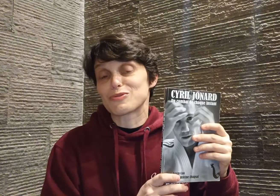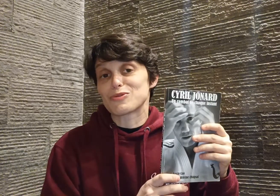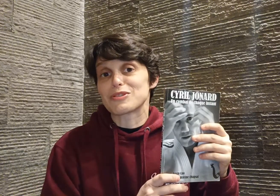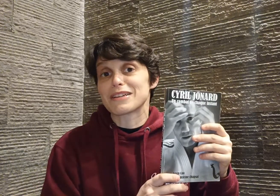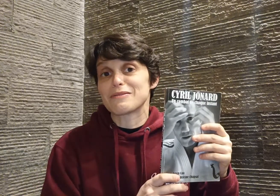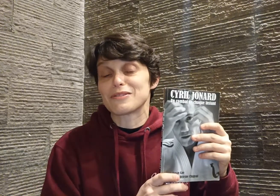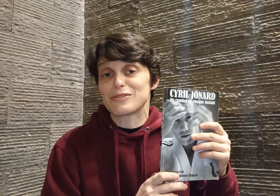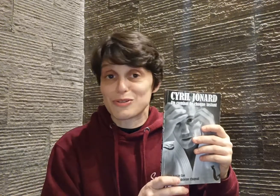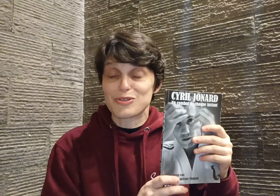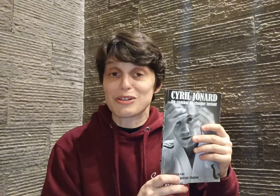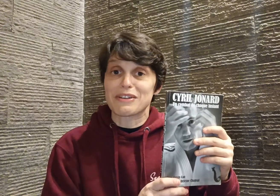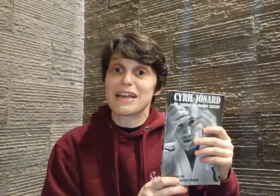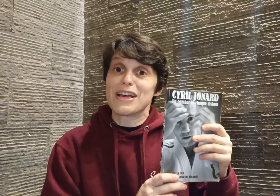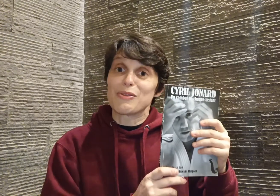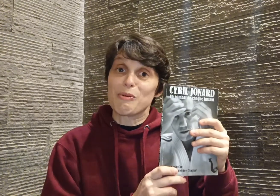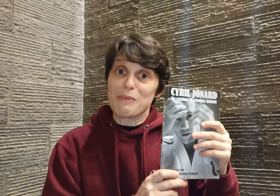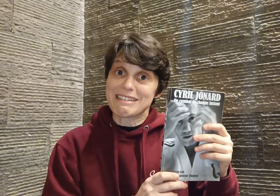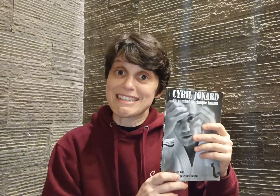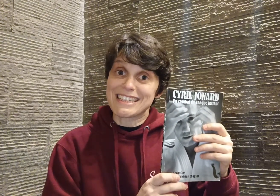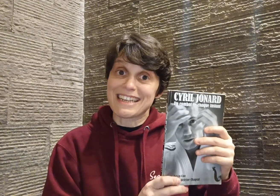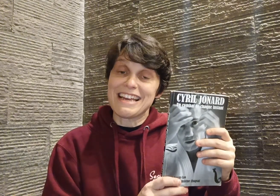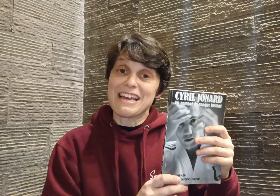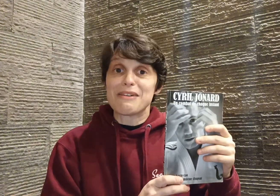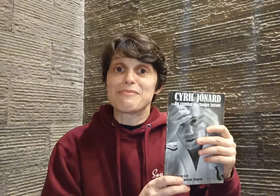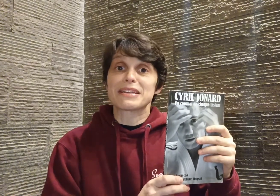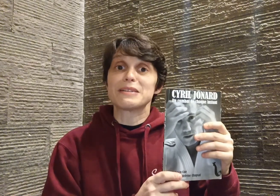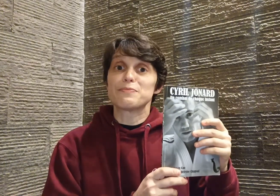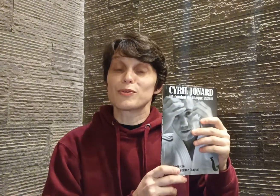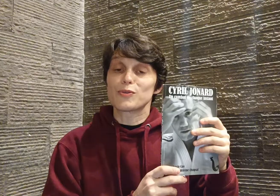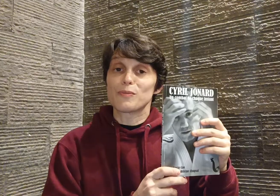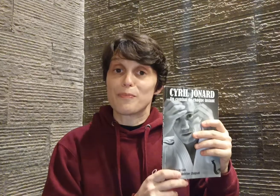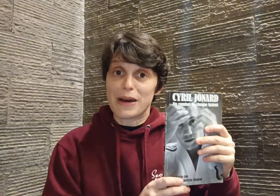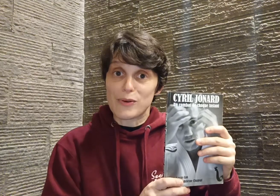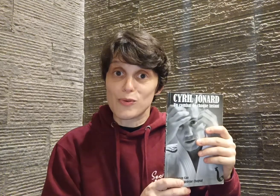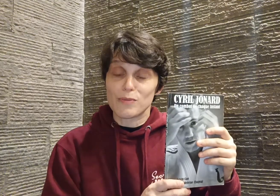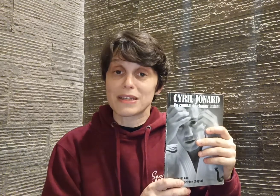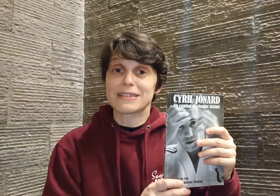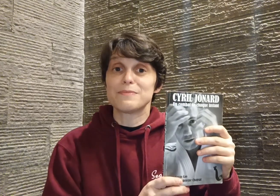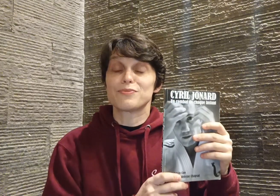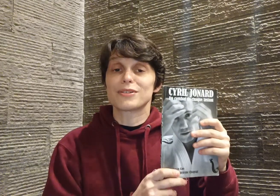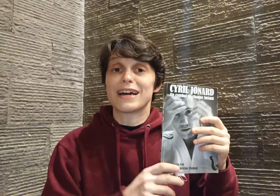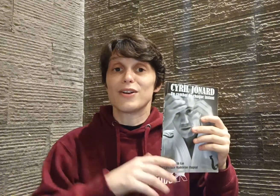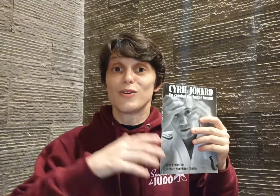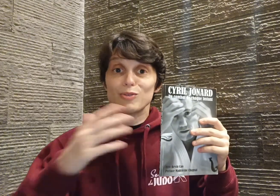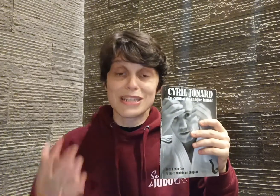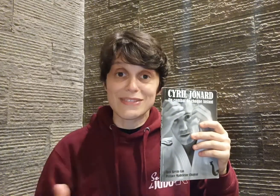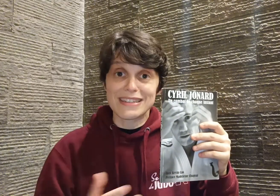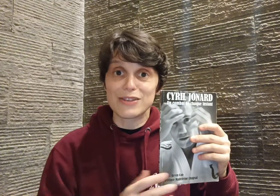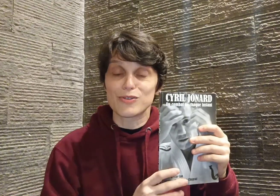que je retiens de ce livre donc merci Cyril, merci pour ton parcours, merci pour ta longévité dans le